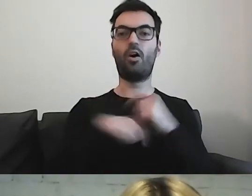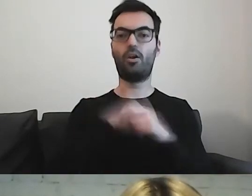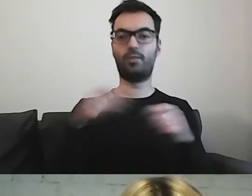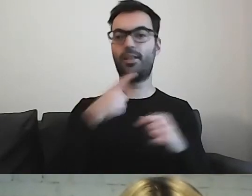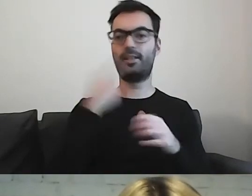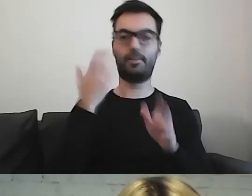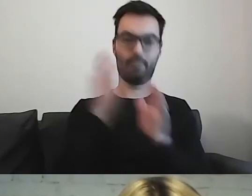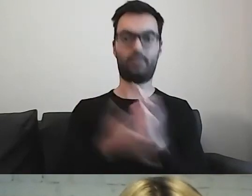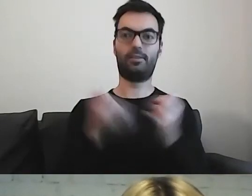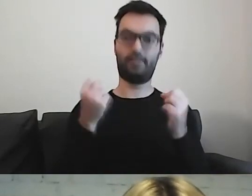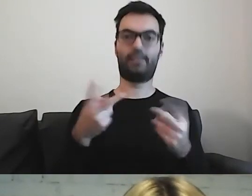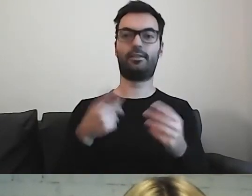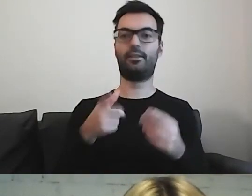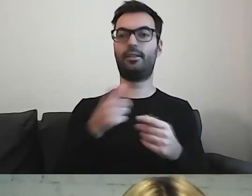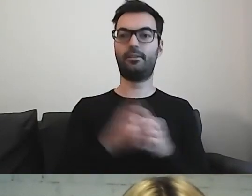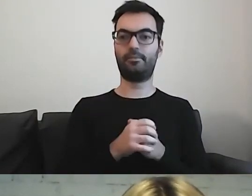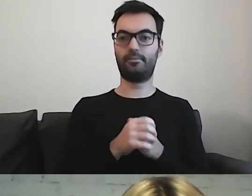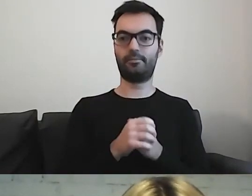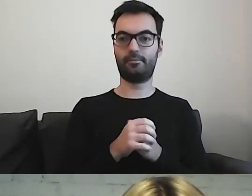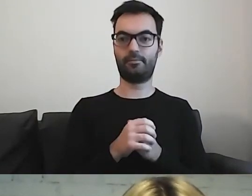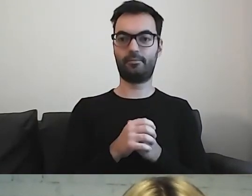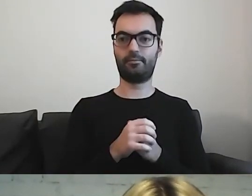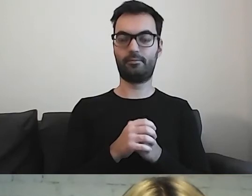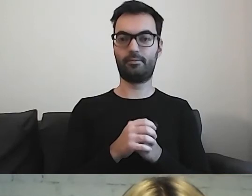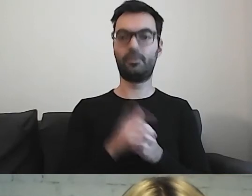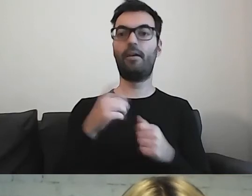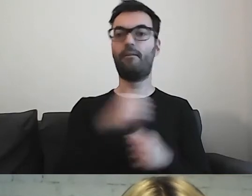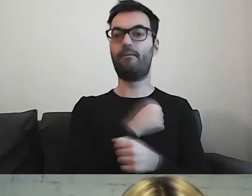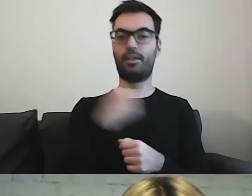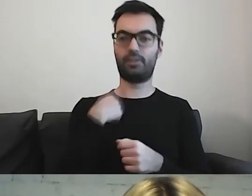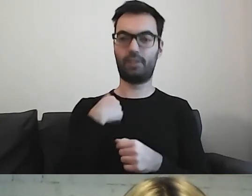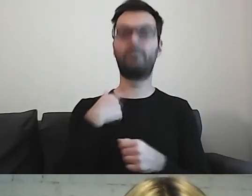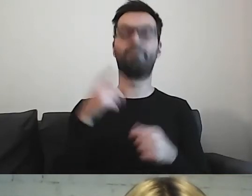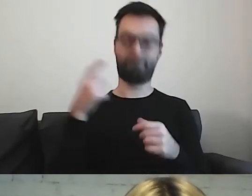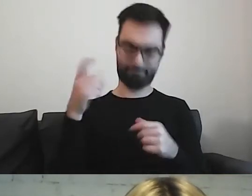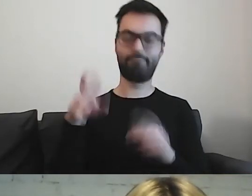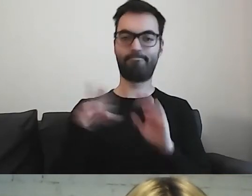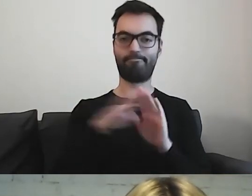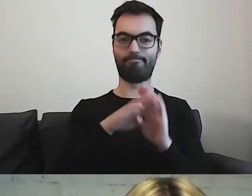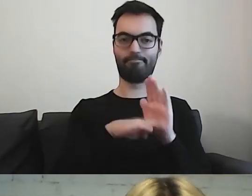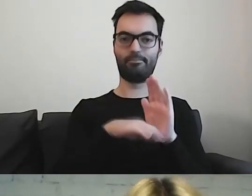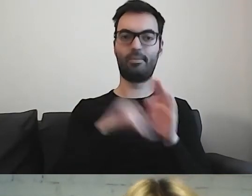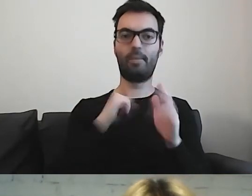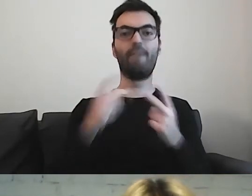Zobowiązanie władz miasta do tego, aby ważne dokumenty były przygotowane